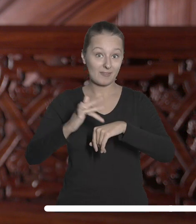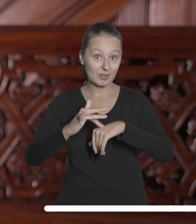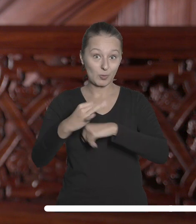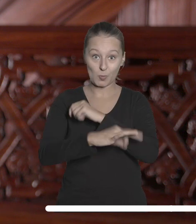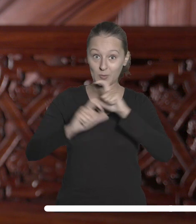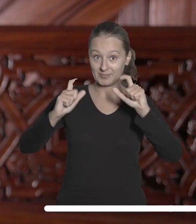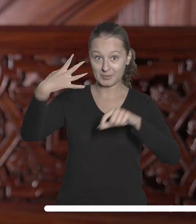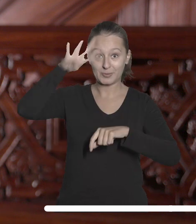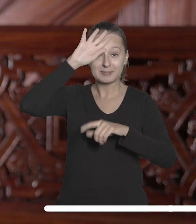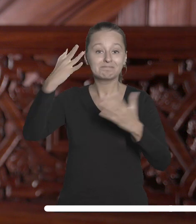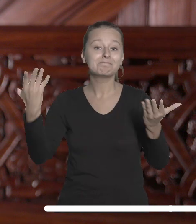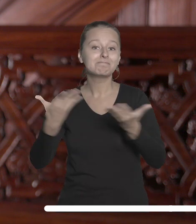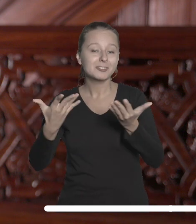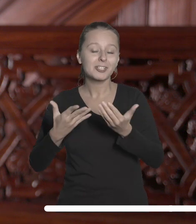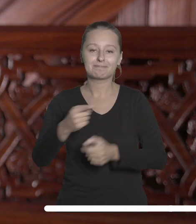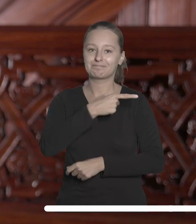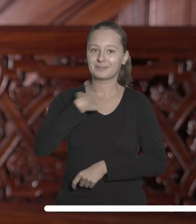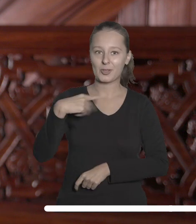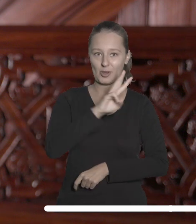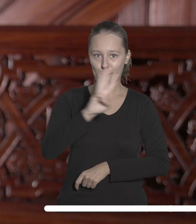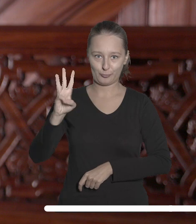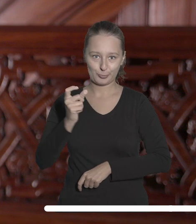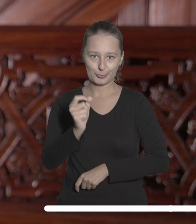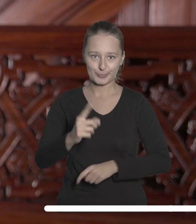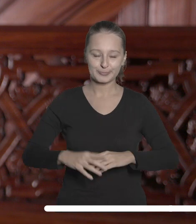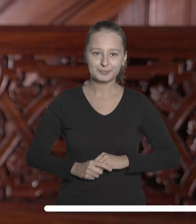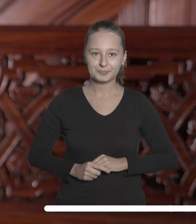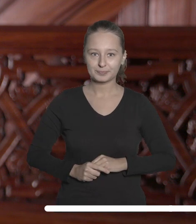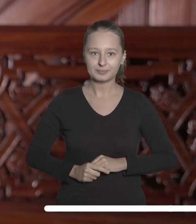Uniwersytetu Łódzkiego znajdziecie Państwo na naszej stronie internetowej.